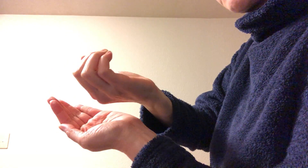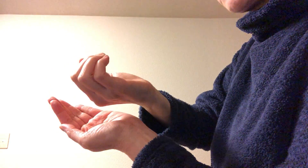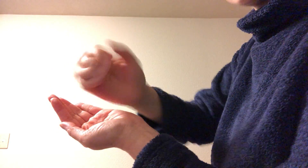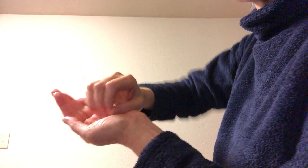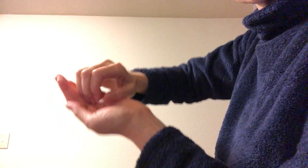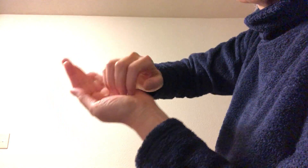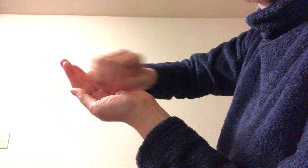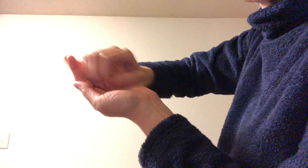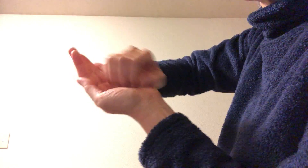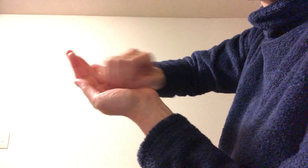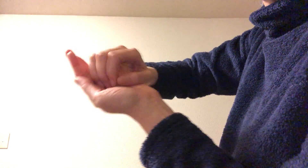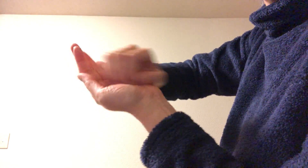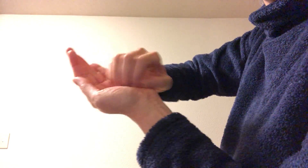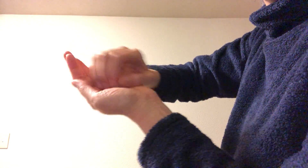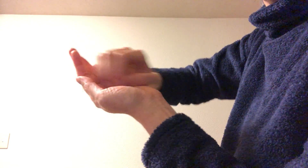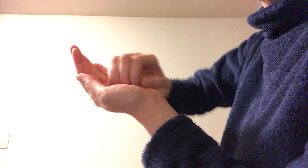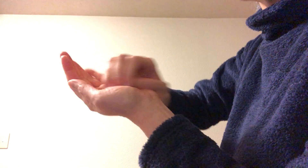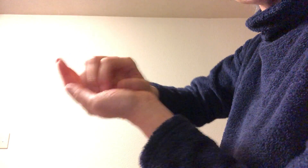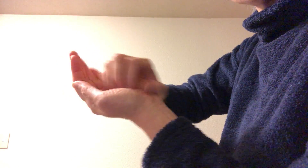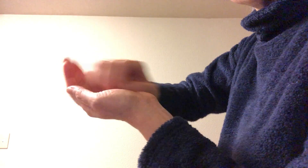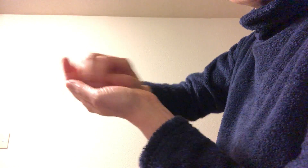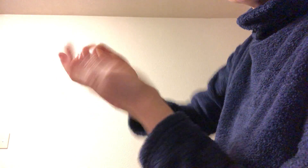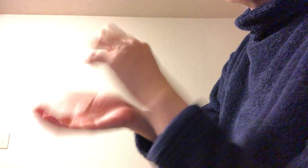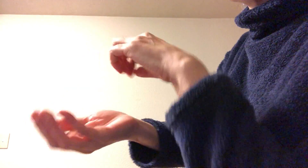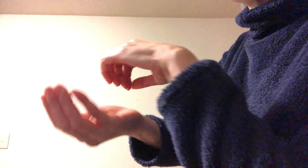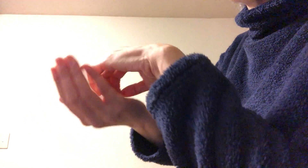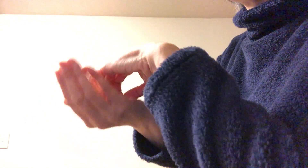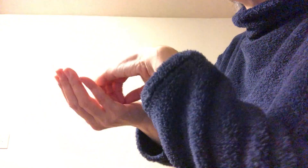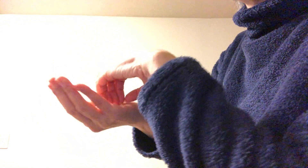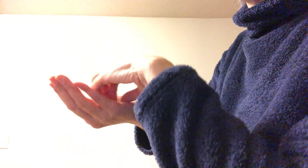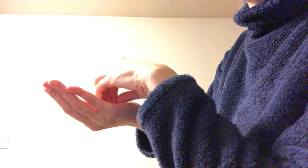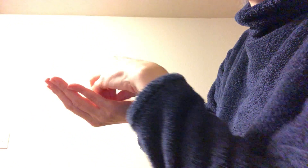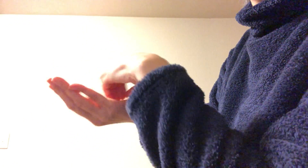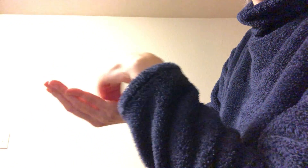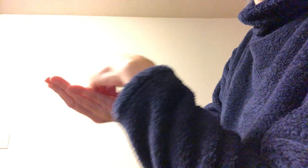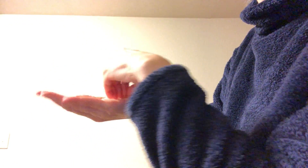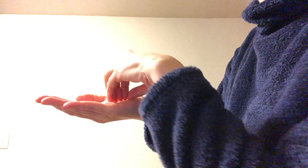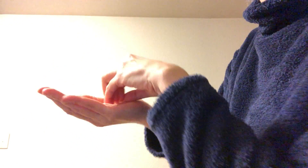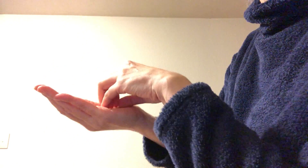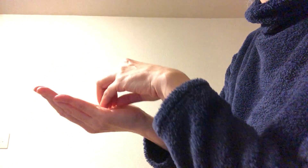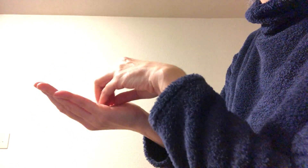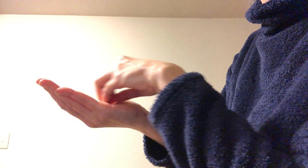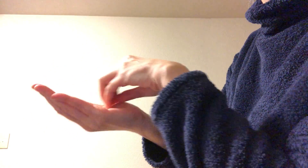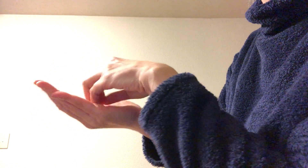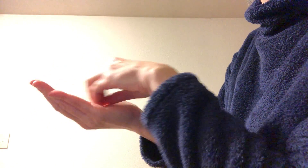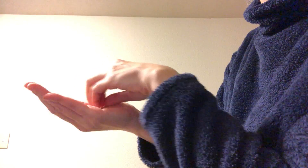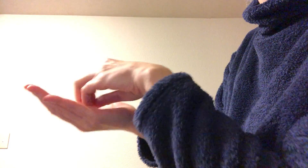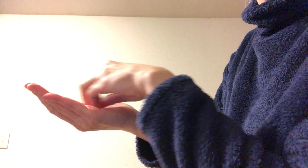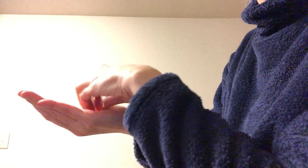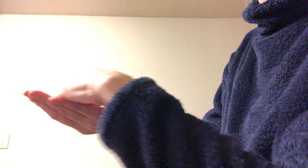爪の先をこすりつけるようにして 爪の方までちゃんとこする